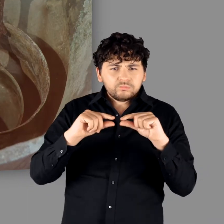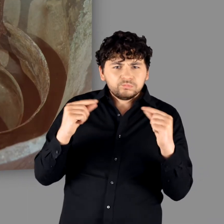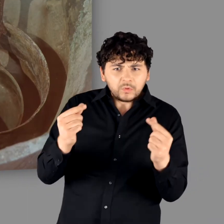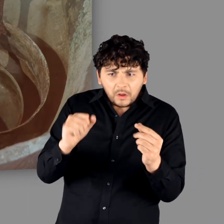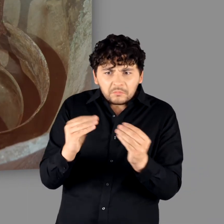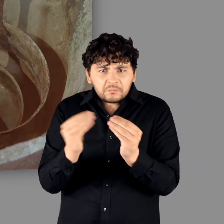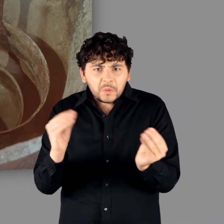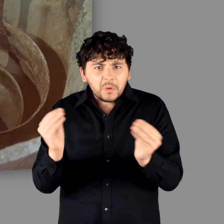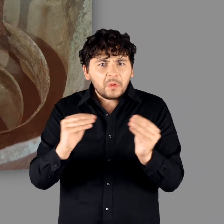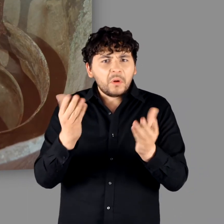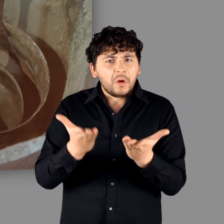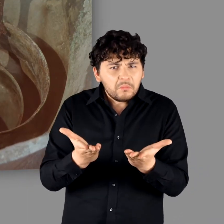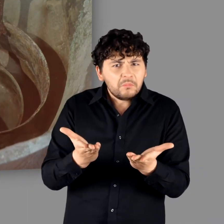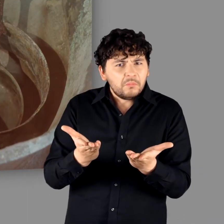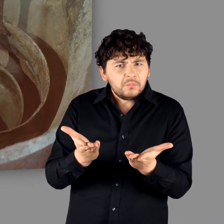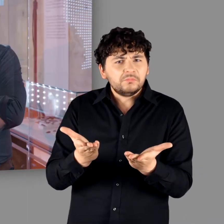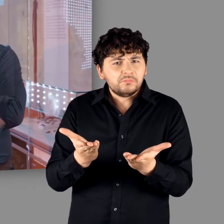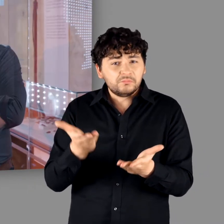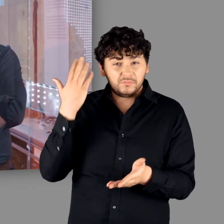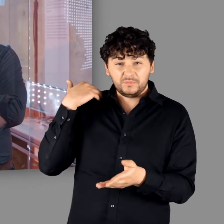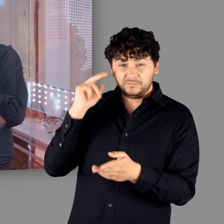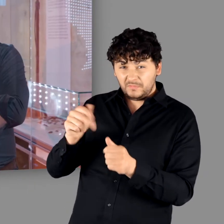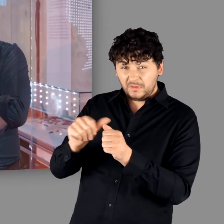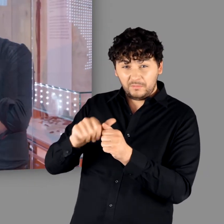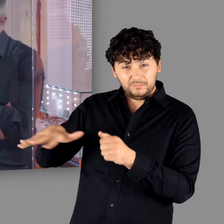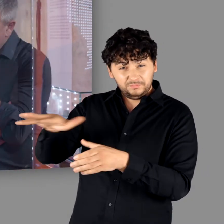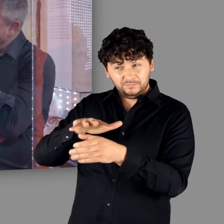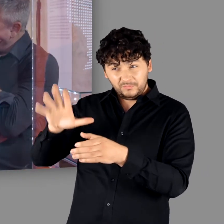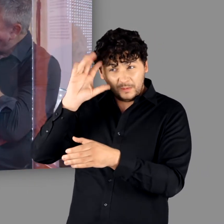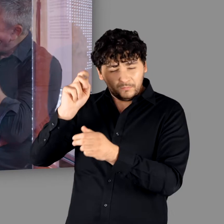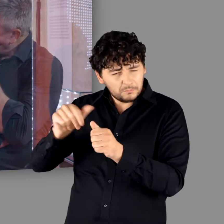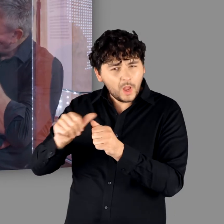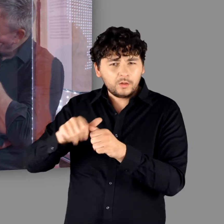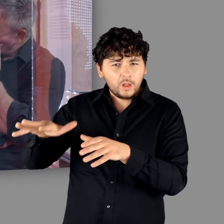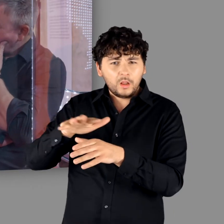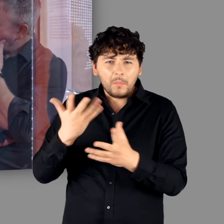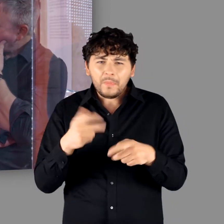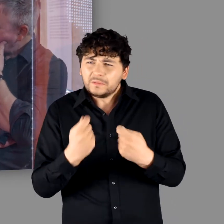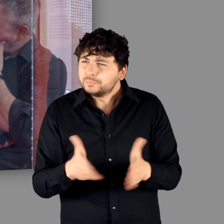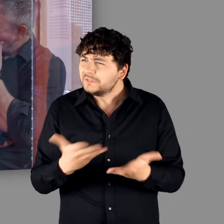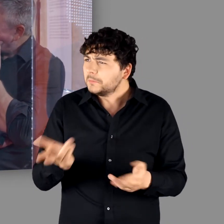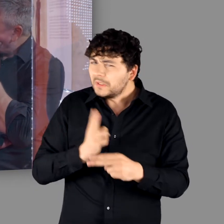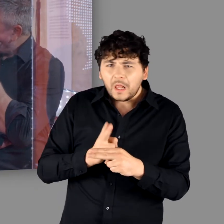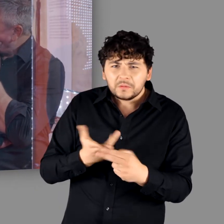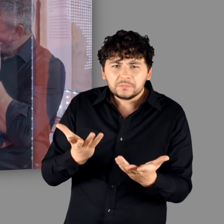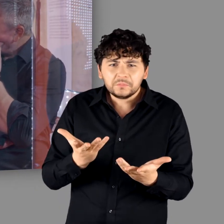alltäglichen Leben braucht. Das war die Mangelware in der Germania." - "Ja. Da gibt es gar nichts an Buntmetallen."